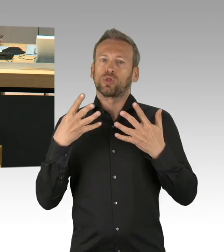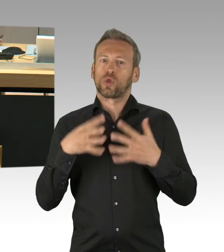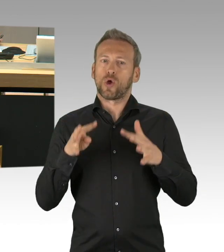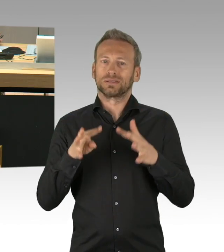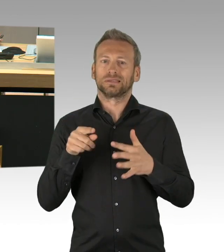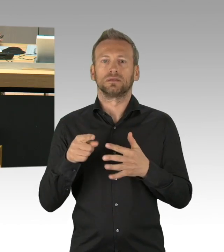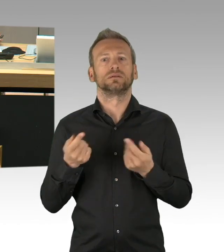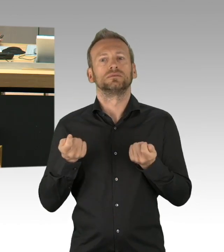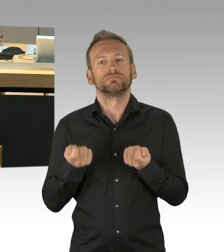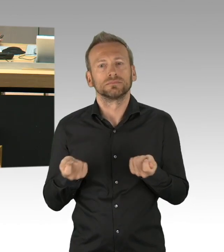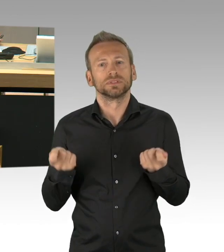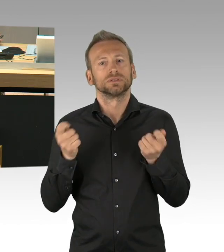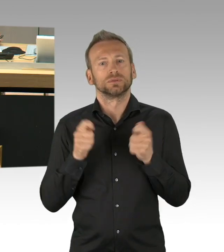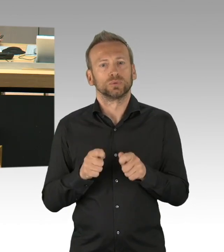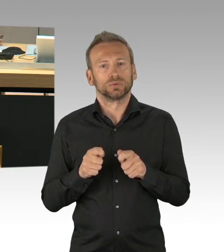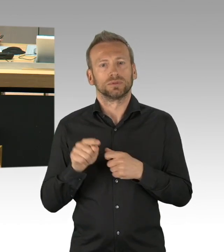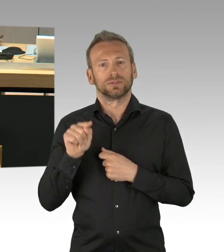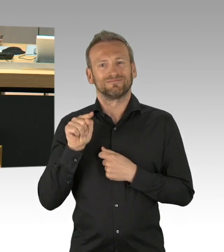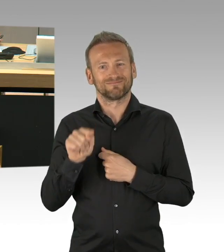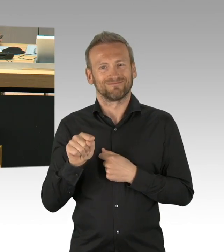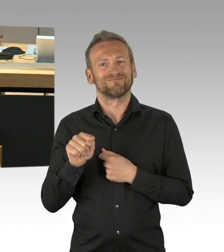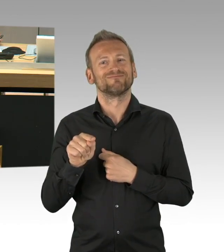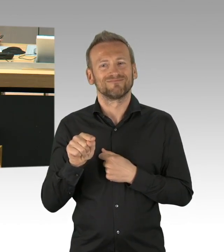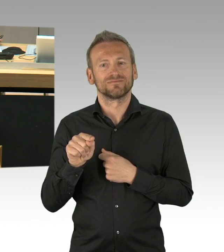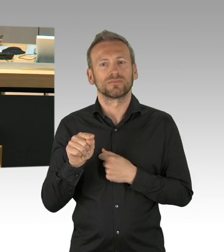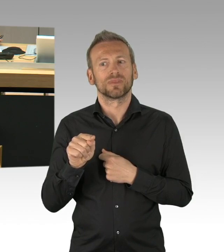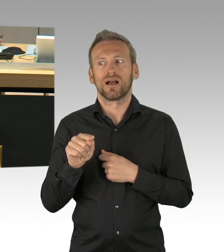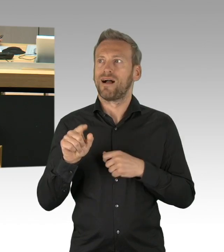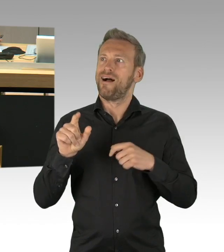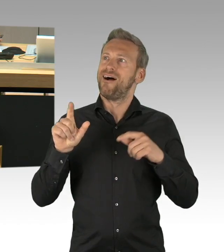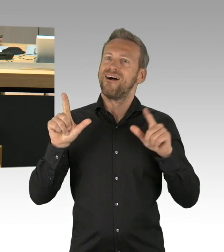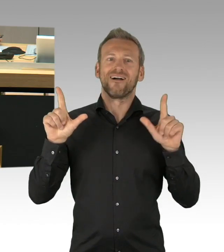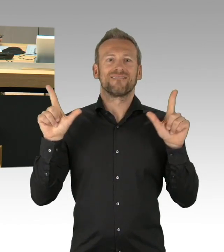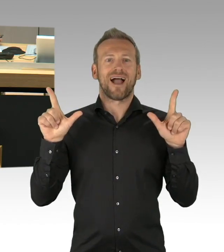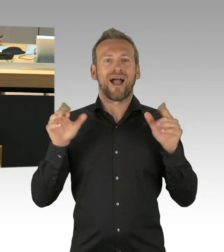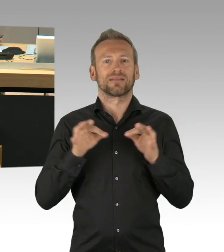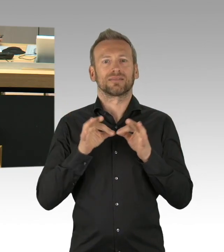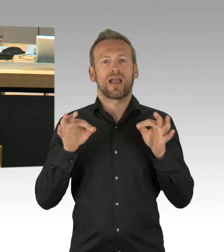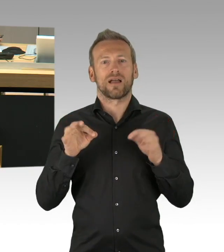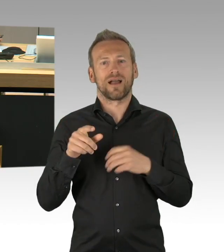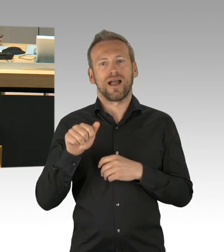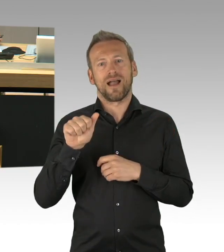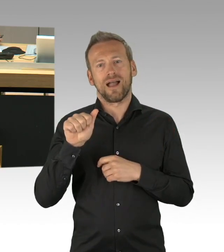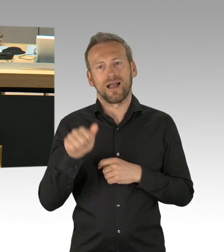Jetzt steht der 8. Mai (Zwischenrufe) ja, das ist eben nicht, das ist eben nicht selbsterklärend.